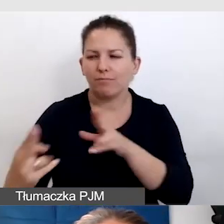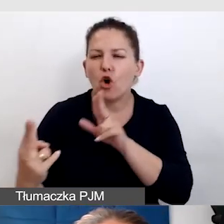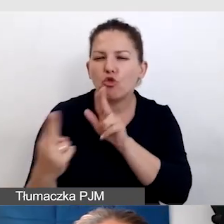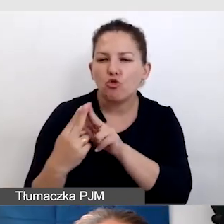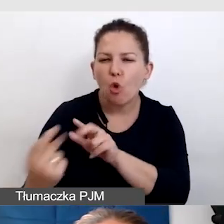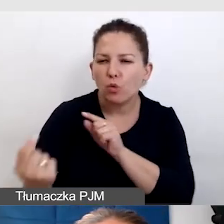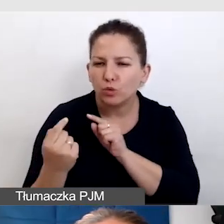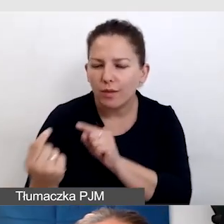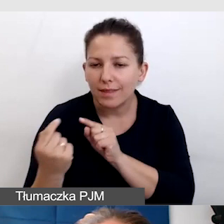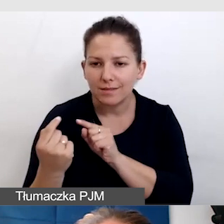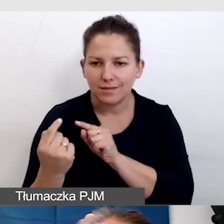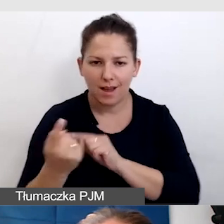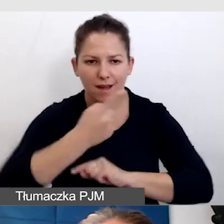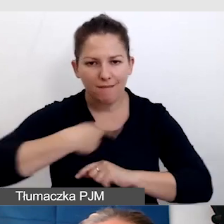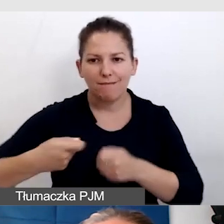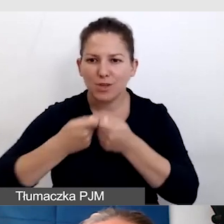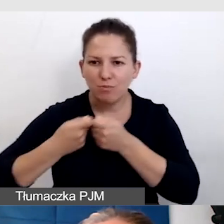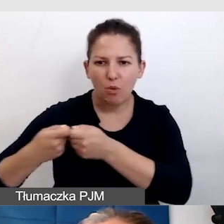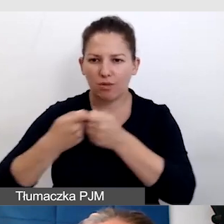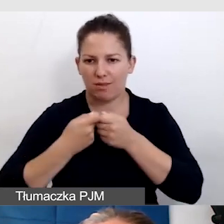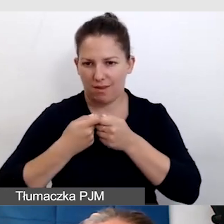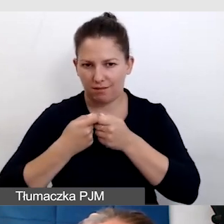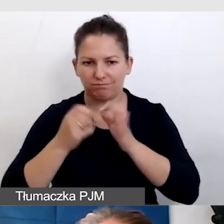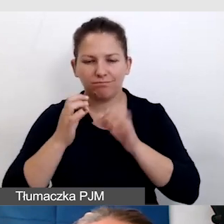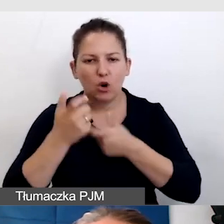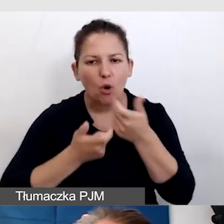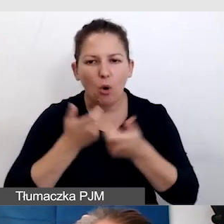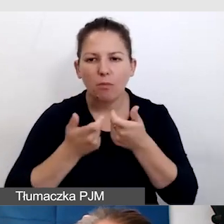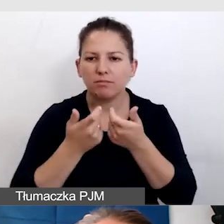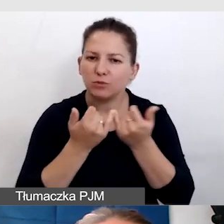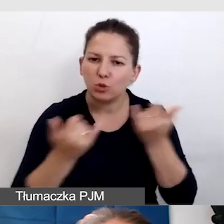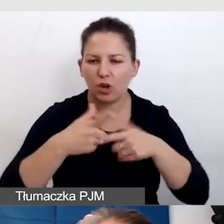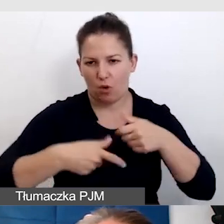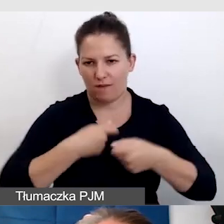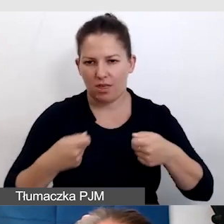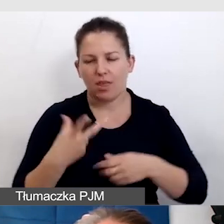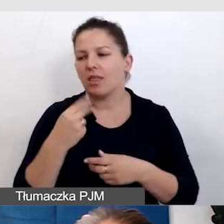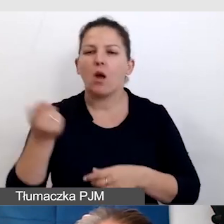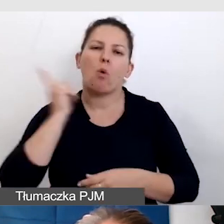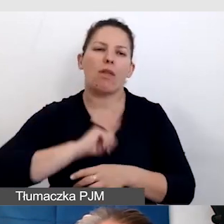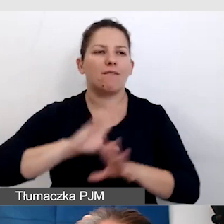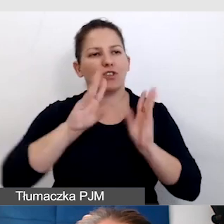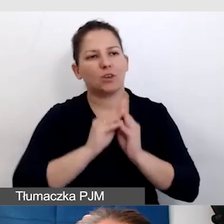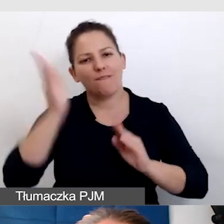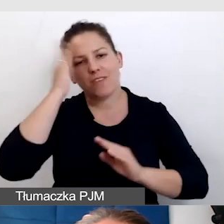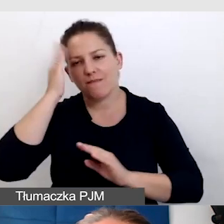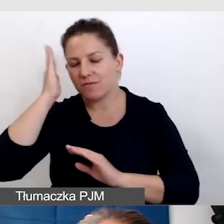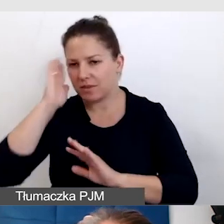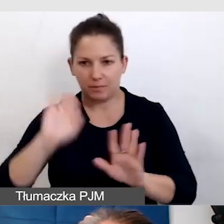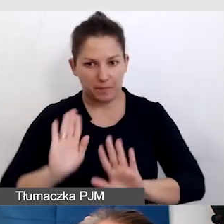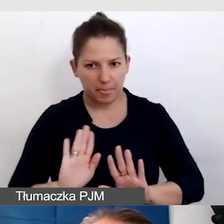i że mamy wspólnie możliwość wypracowywać różne rozwiązania. Nie udawać, że coś wszyscy wszystko wiedzą, ale też nie poddawać się,